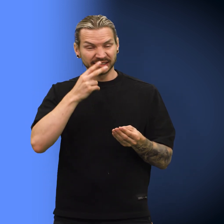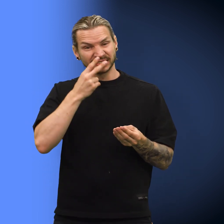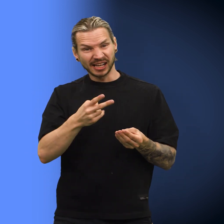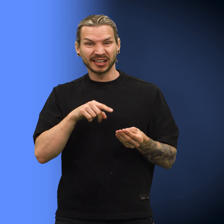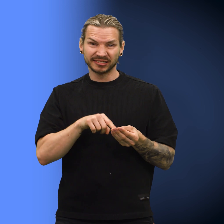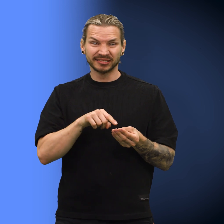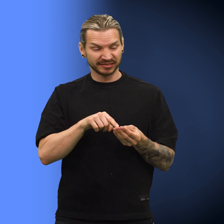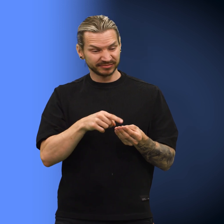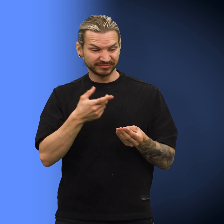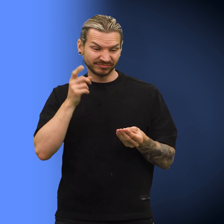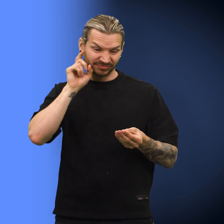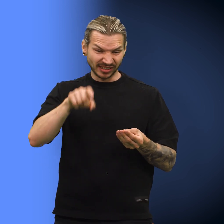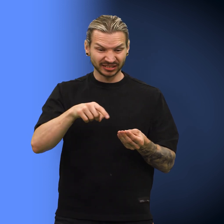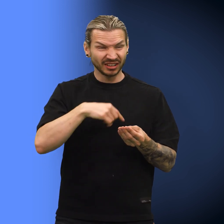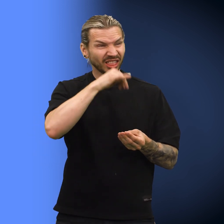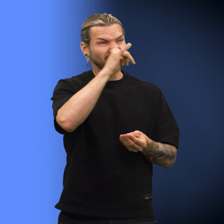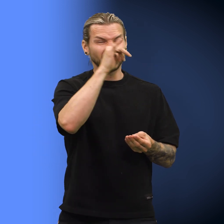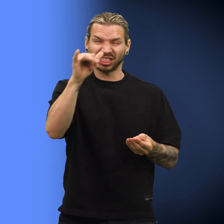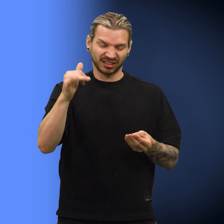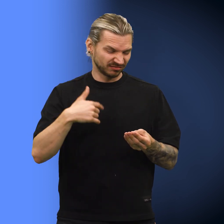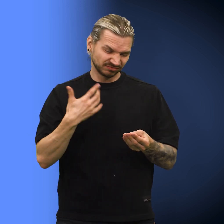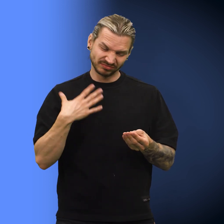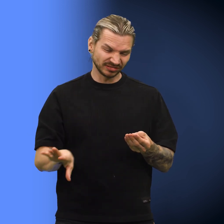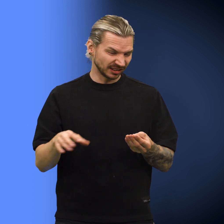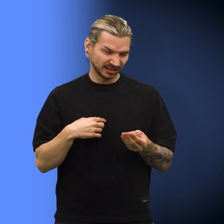«Siden denne er falsk, så vil jeg ikke narre noen med denne», sa hun.